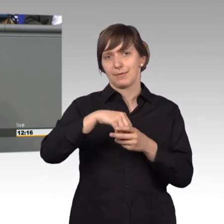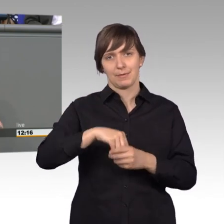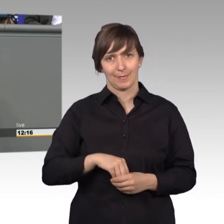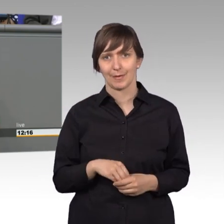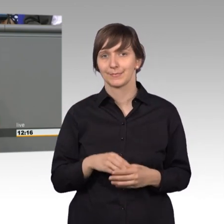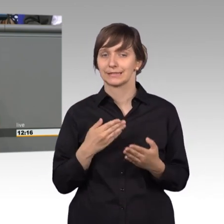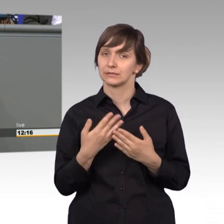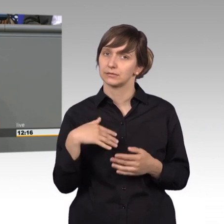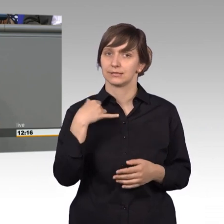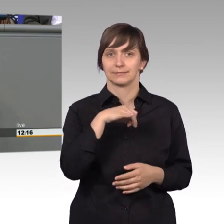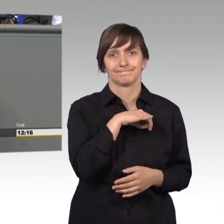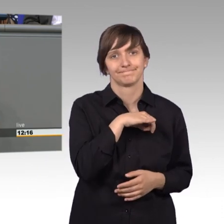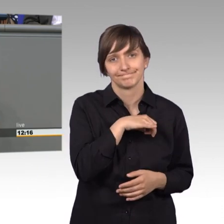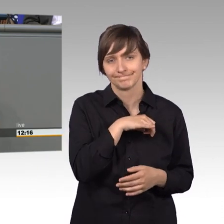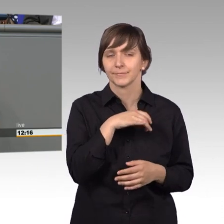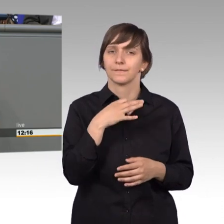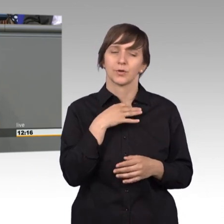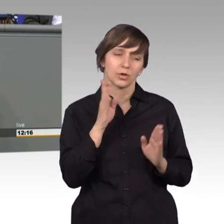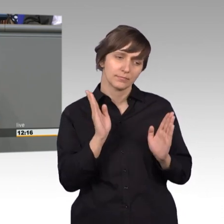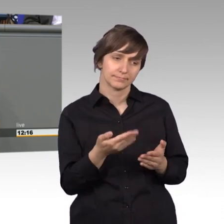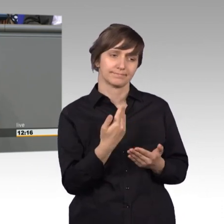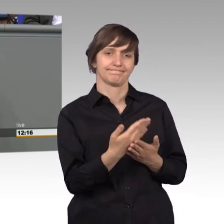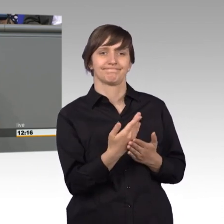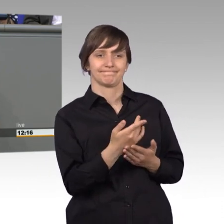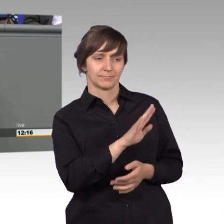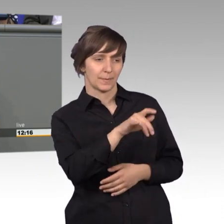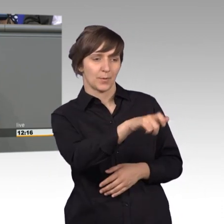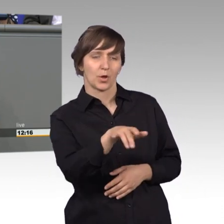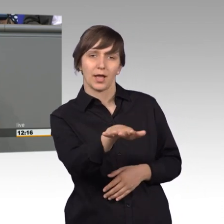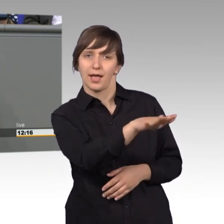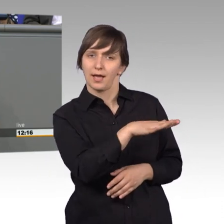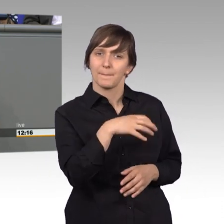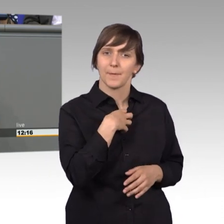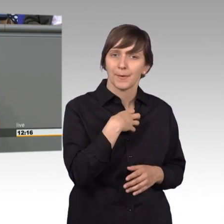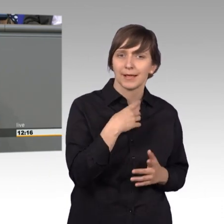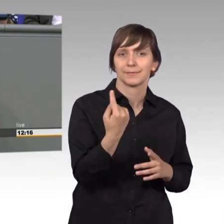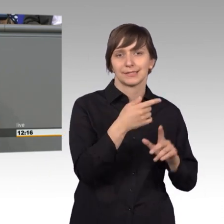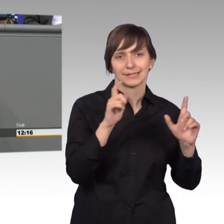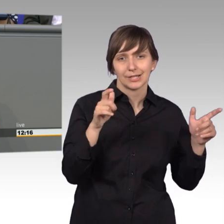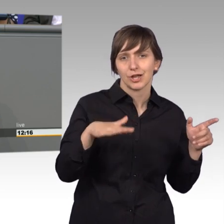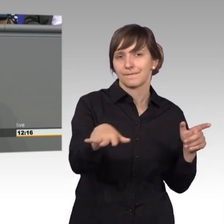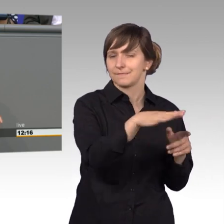ist somit ein Spiegel der Probleme in unserer Gesellschaft.